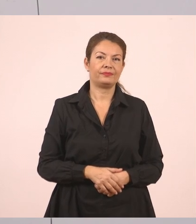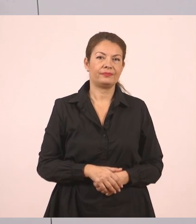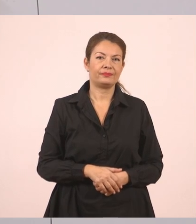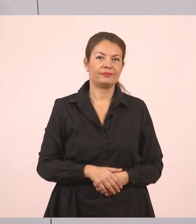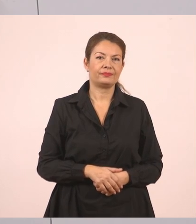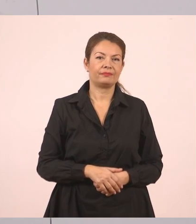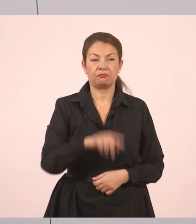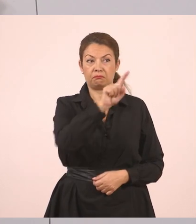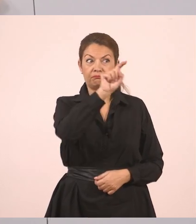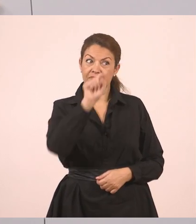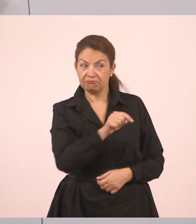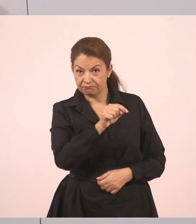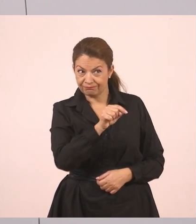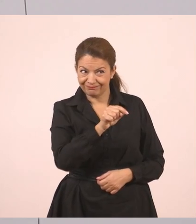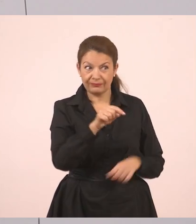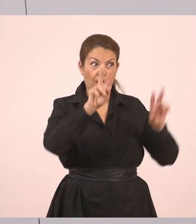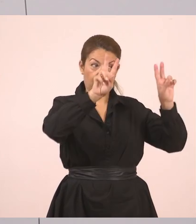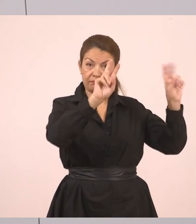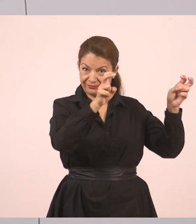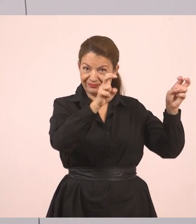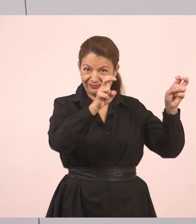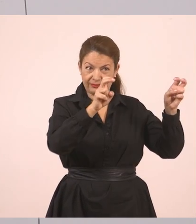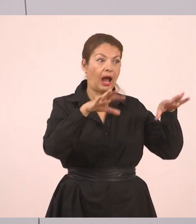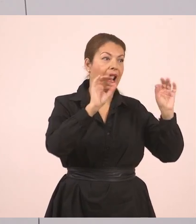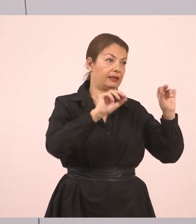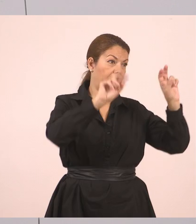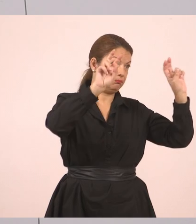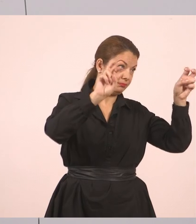Ερωτηματικό, κλείνουν τα εισαγωγικά. Αυτός είναι ο λόγος, κάποιος το είπε.